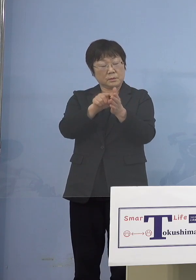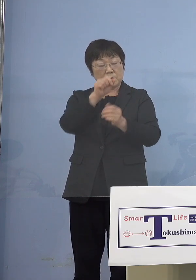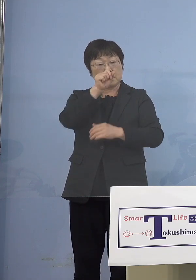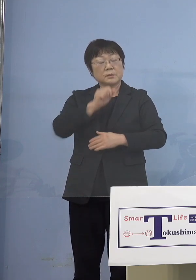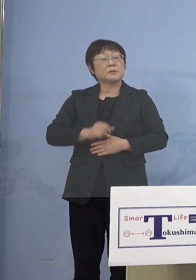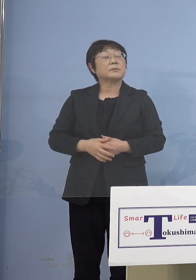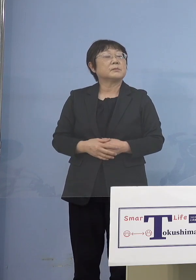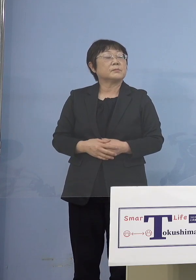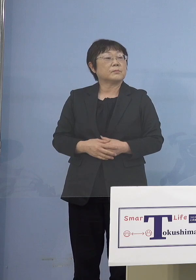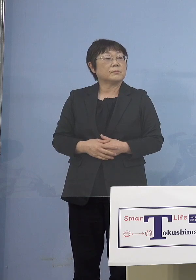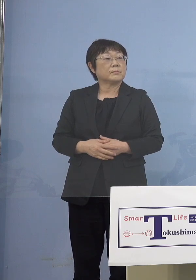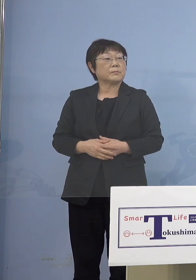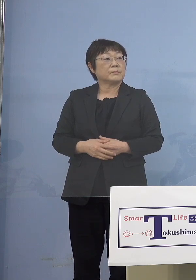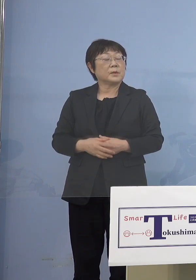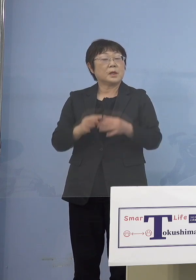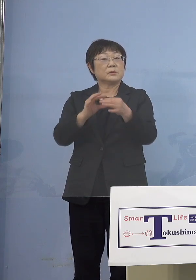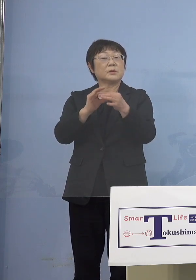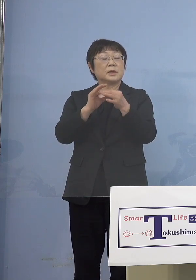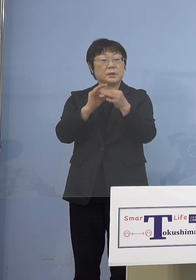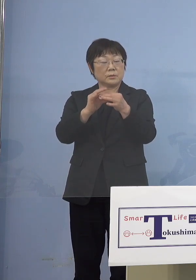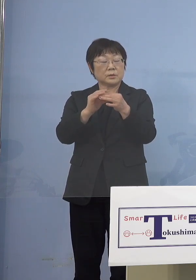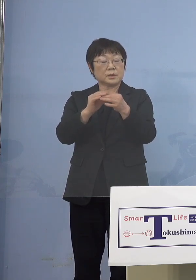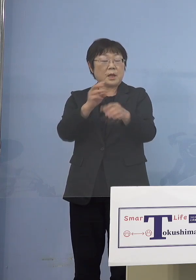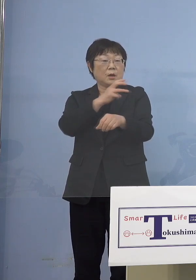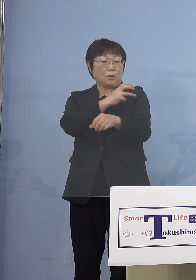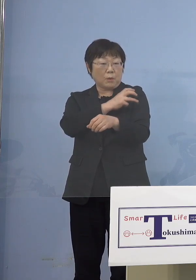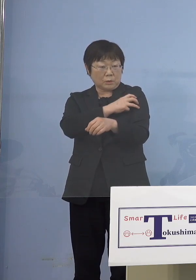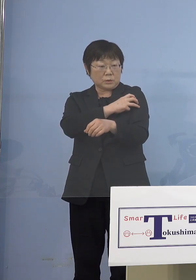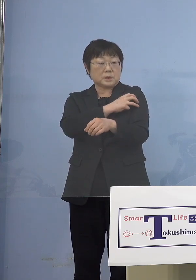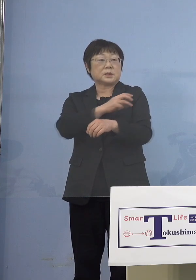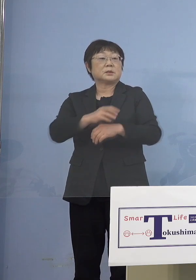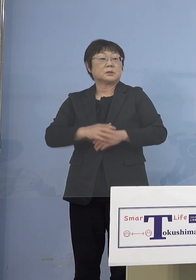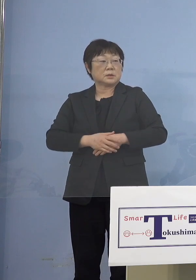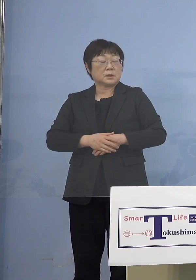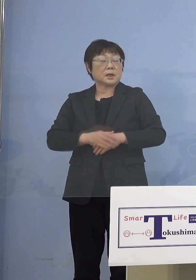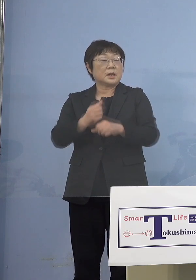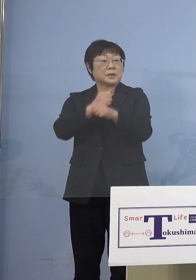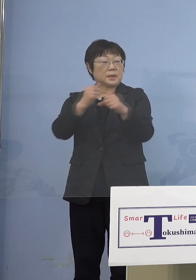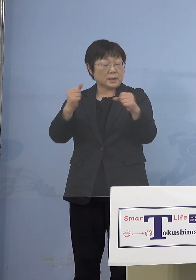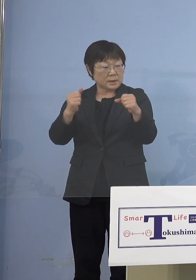（朝日新聞社） そうすることでワクチンを打てない